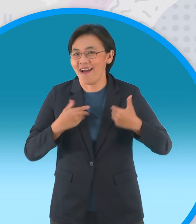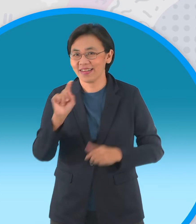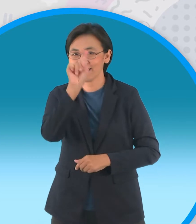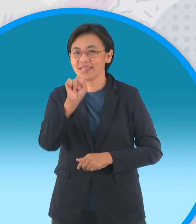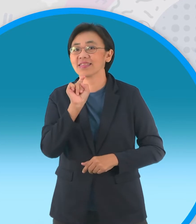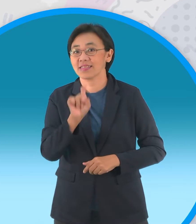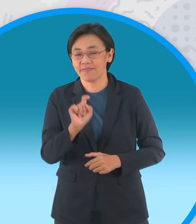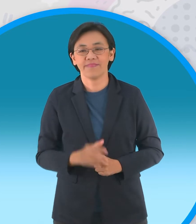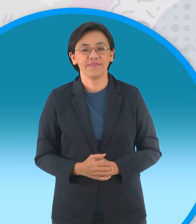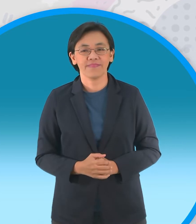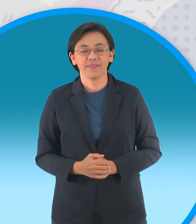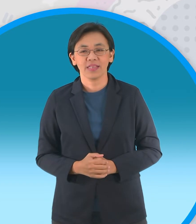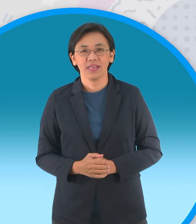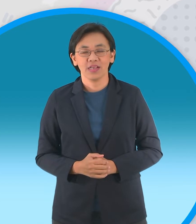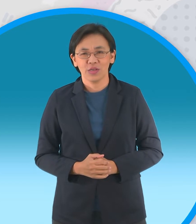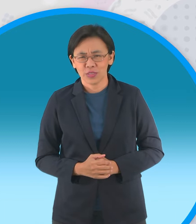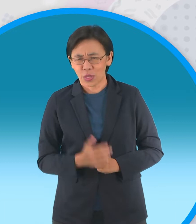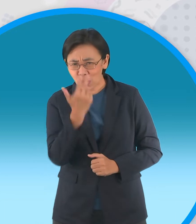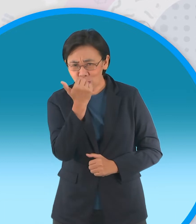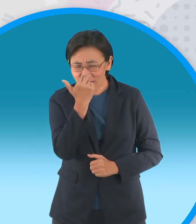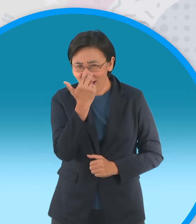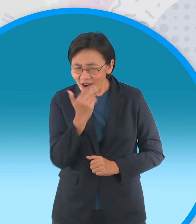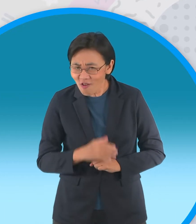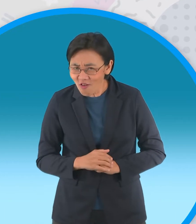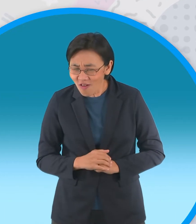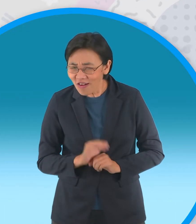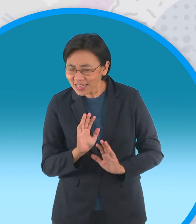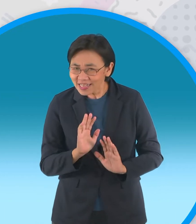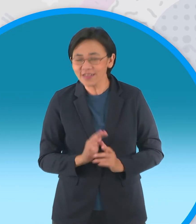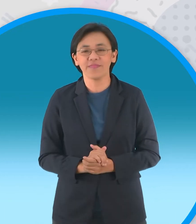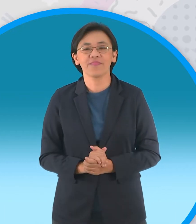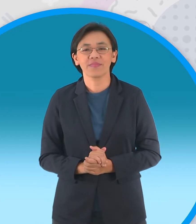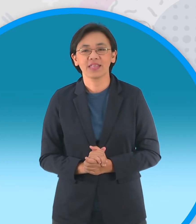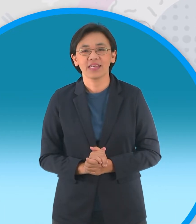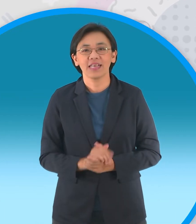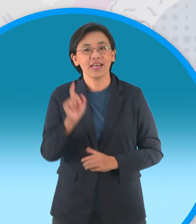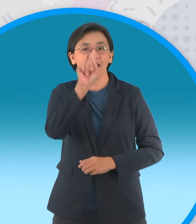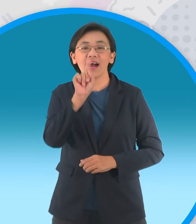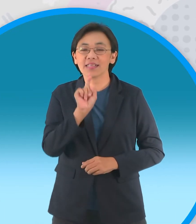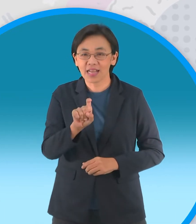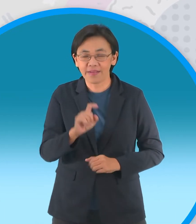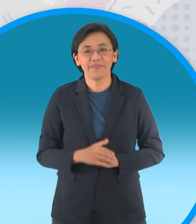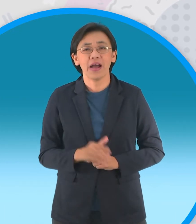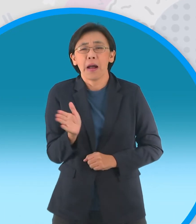เอาดีๆนะต้นให้กำลังใจ คำถามถามว่าปลาอะไร